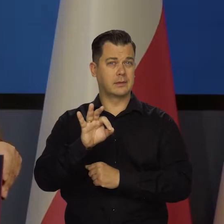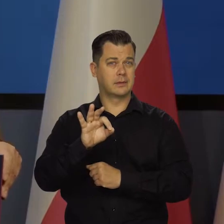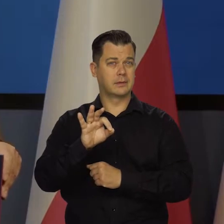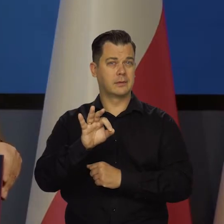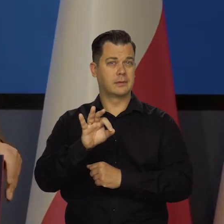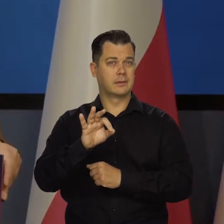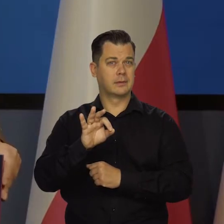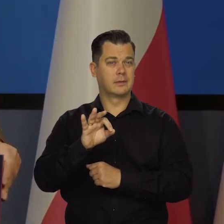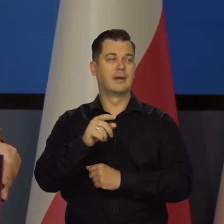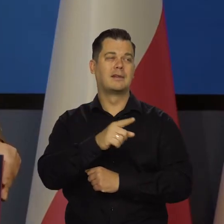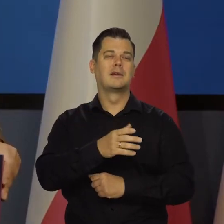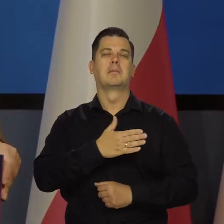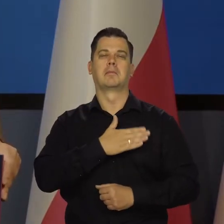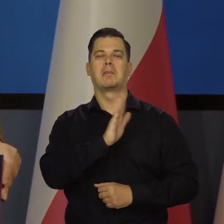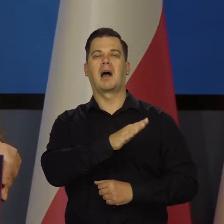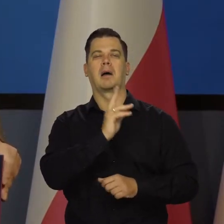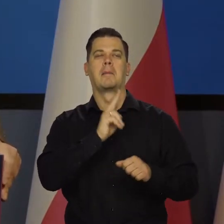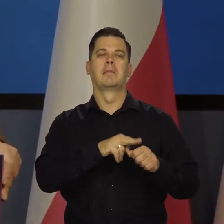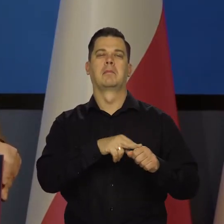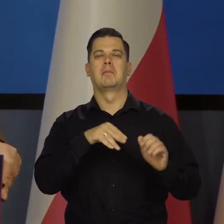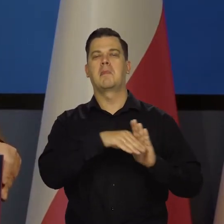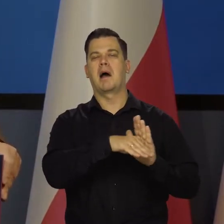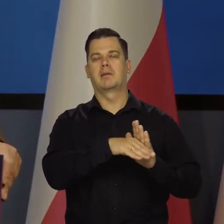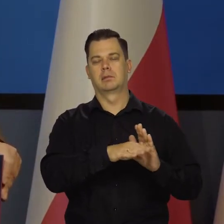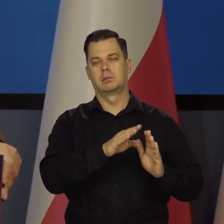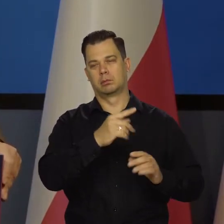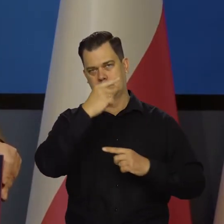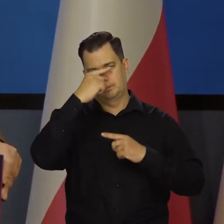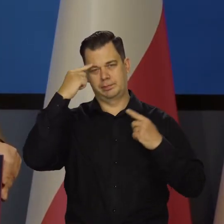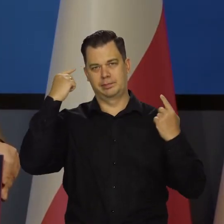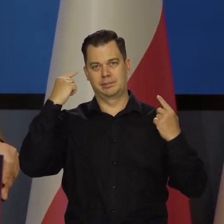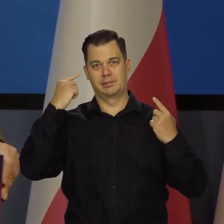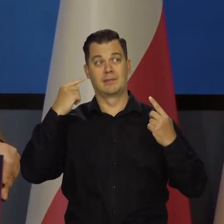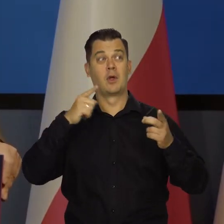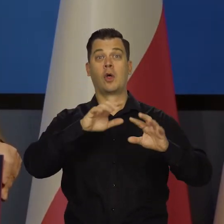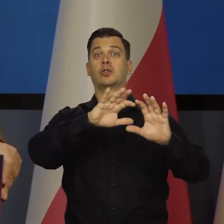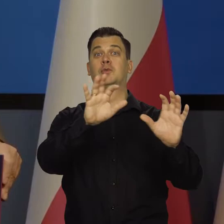Nie zasobów, bo oni mają zasoby ogromne, nie mówiącąc o tym, że nie byli zburzeni przez wojny,